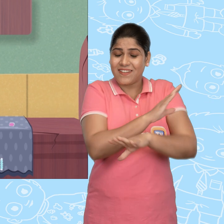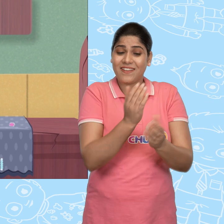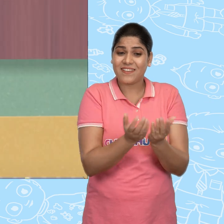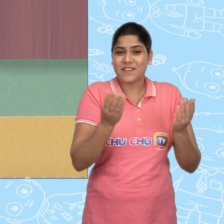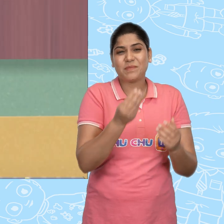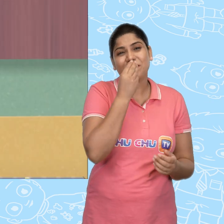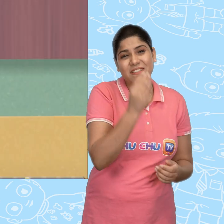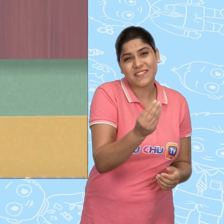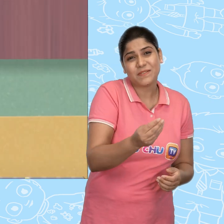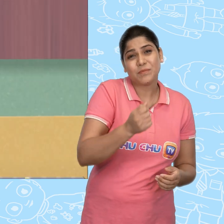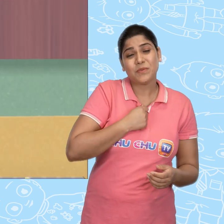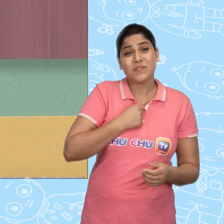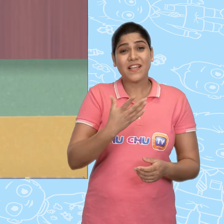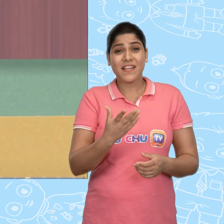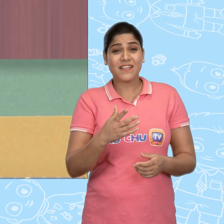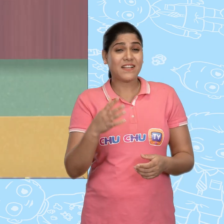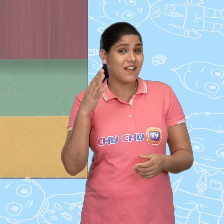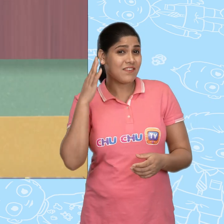कृपा करके मुझे सोने का एक सिक्का दे दो.